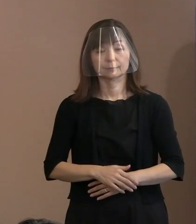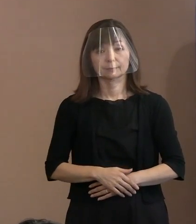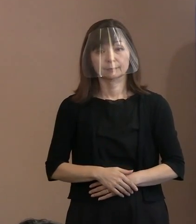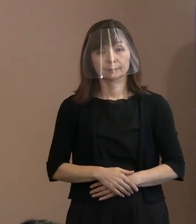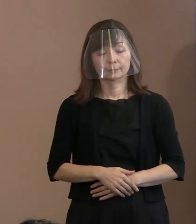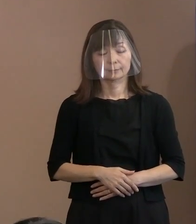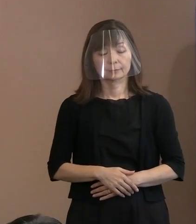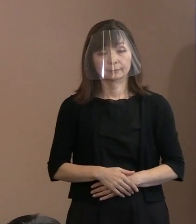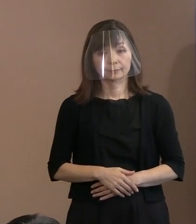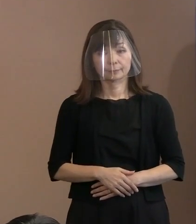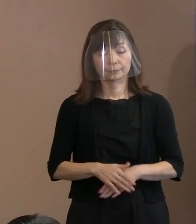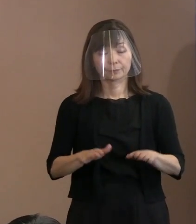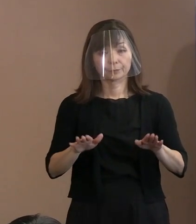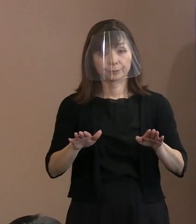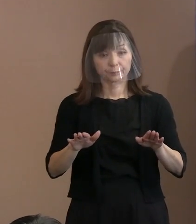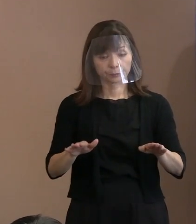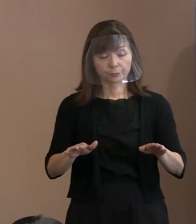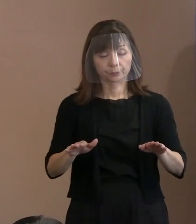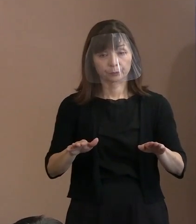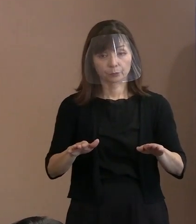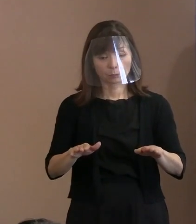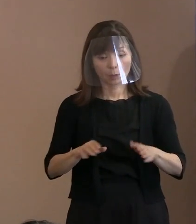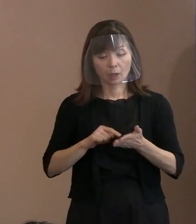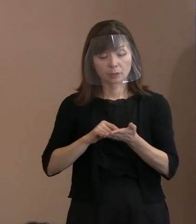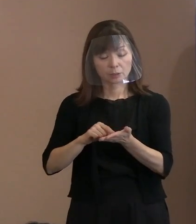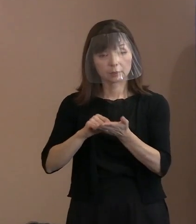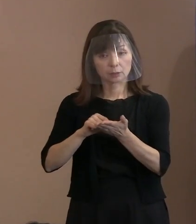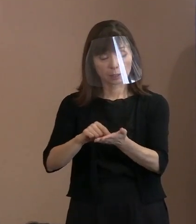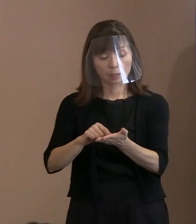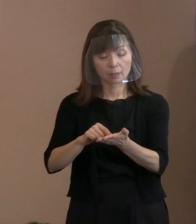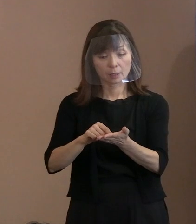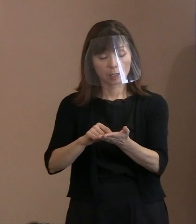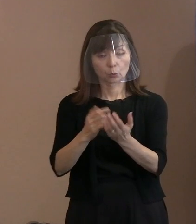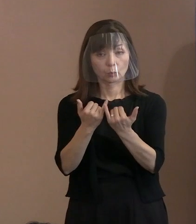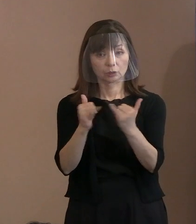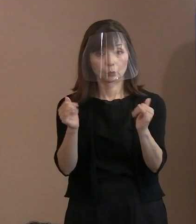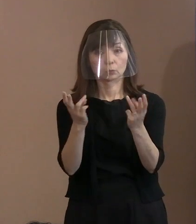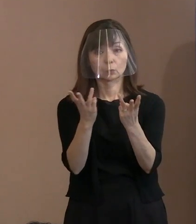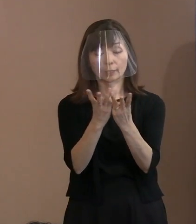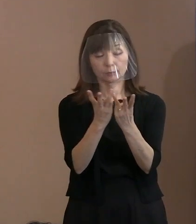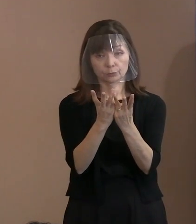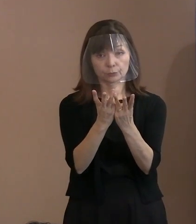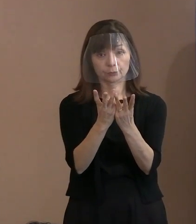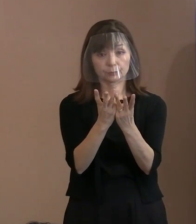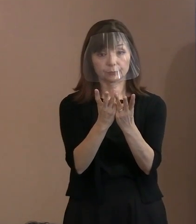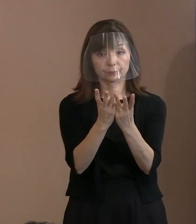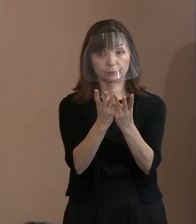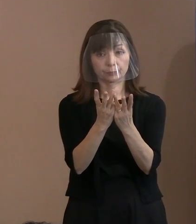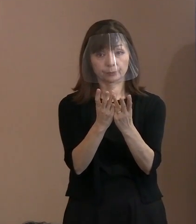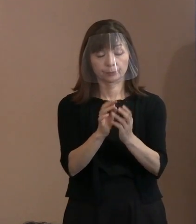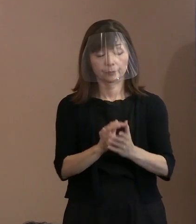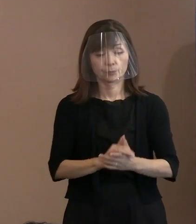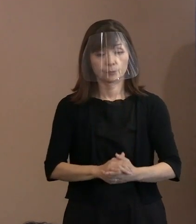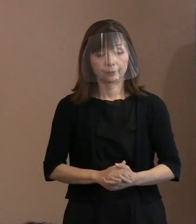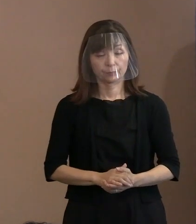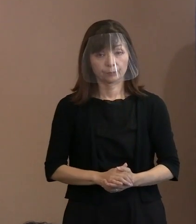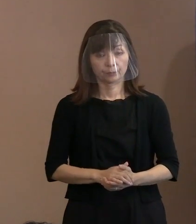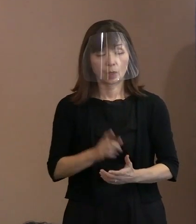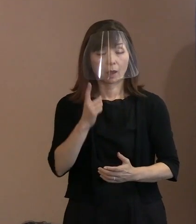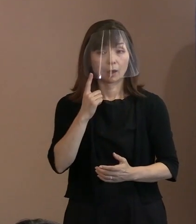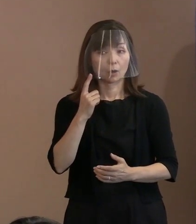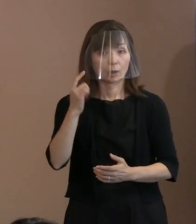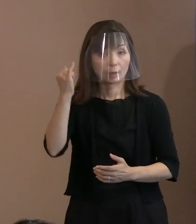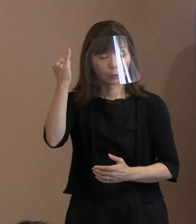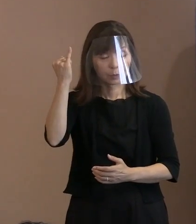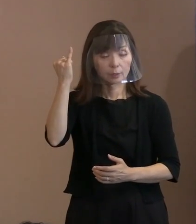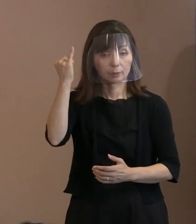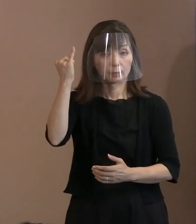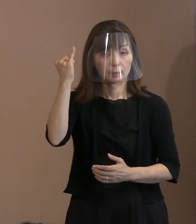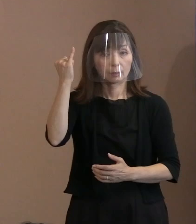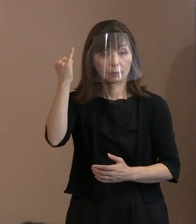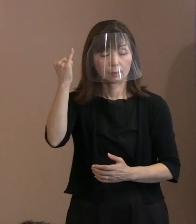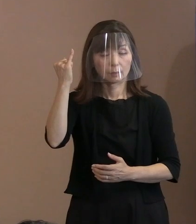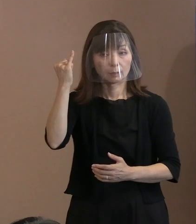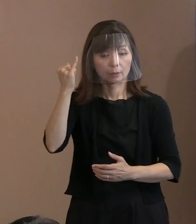現在､この交付申請をされている方々は､ 母親が3号被爆者ですね､